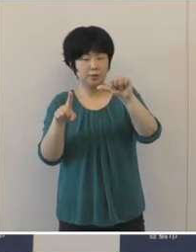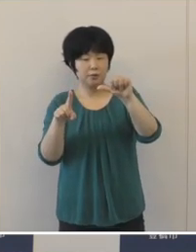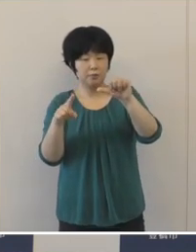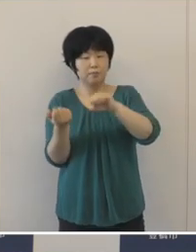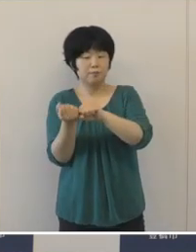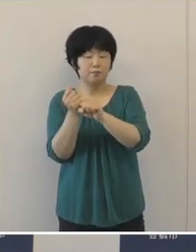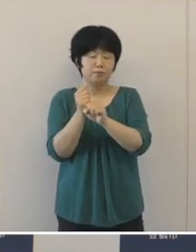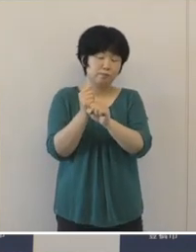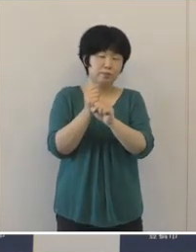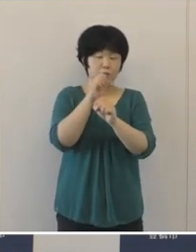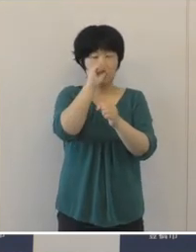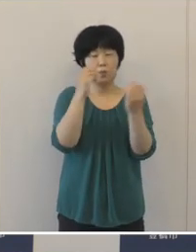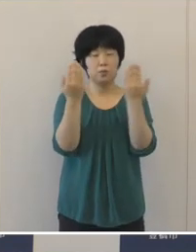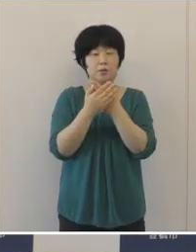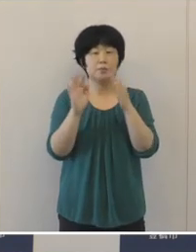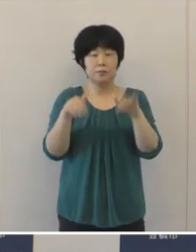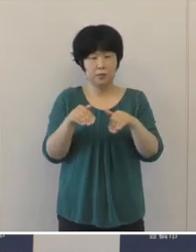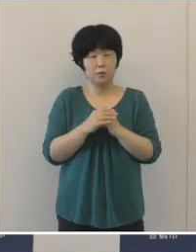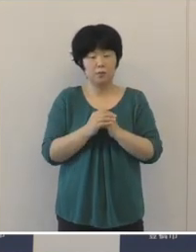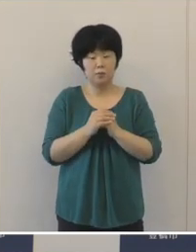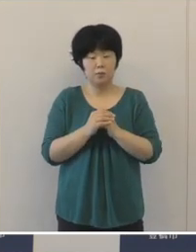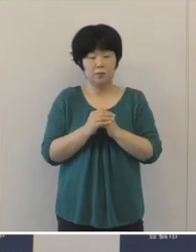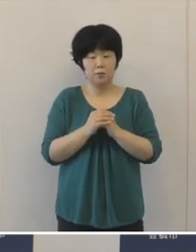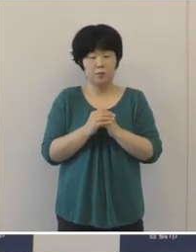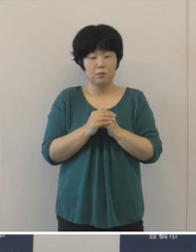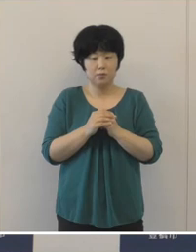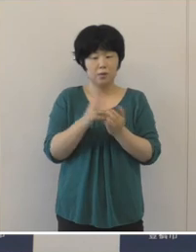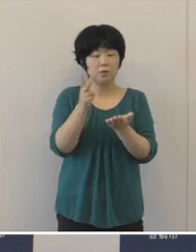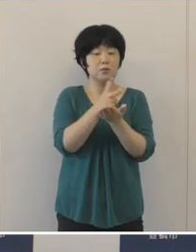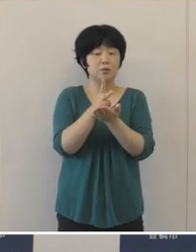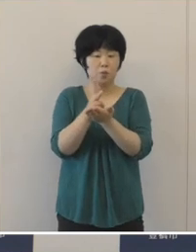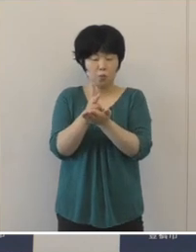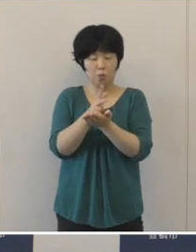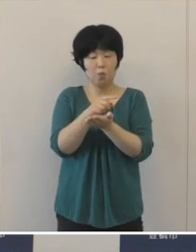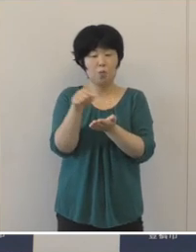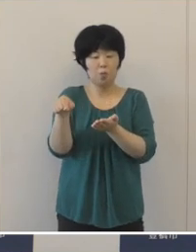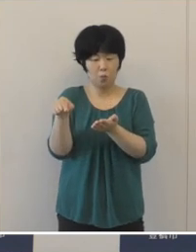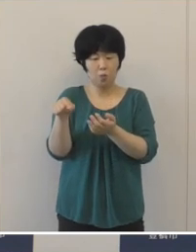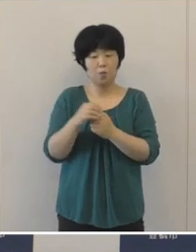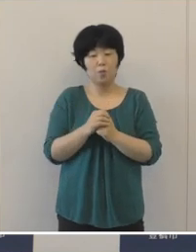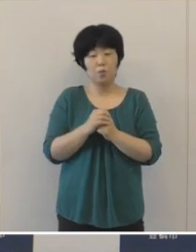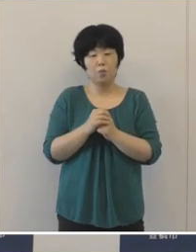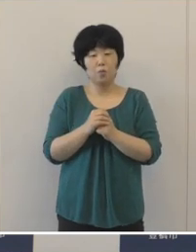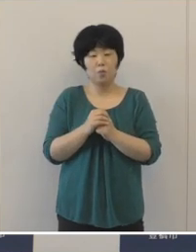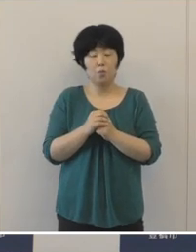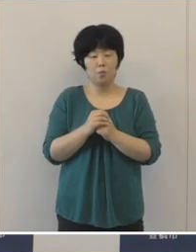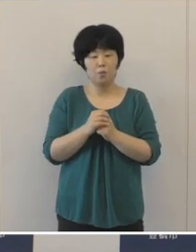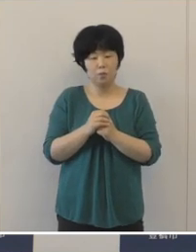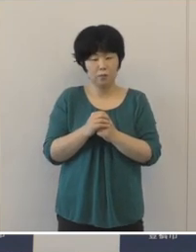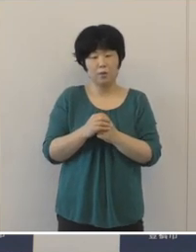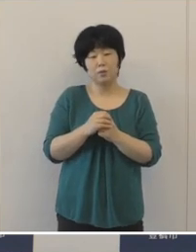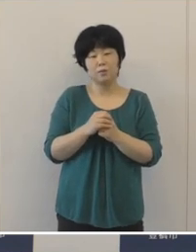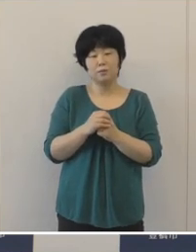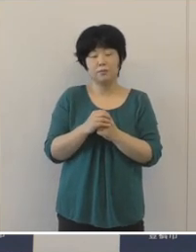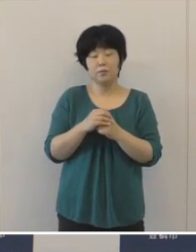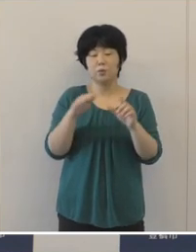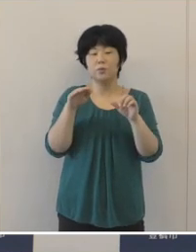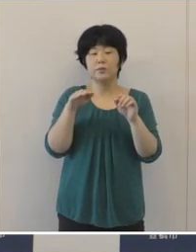いずれの指標も早期の健全化基準 を大きく下回っておりますので